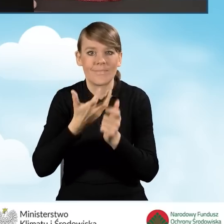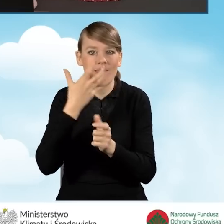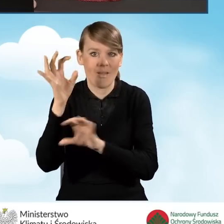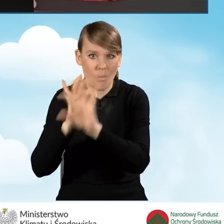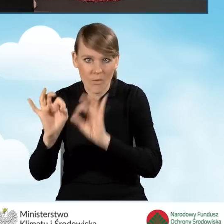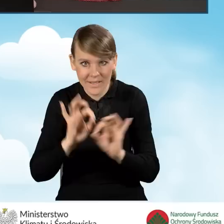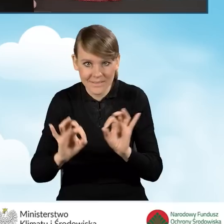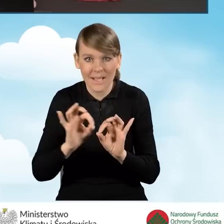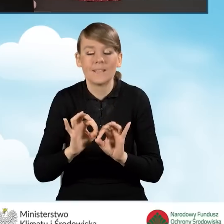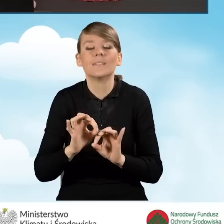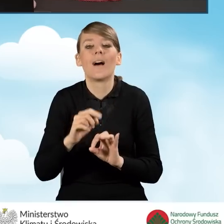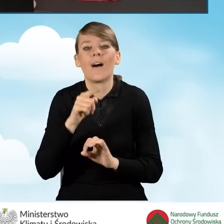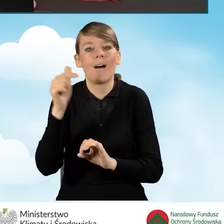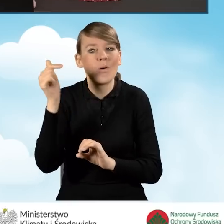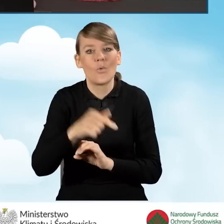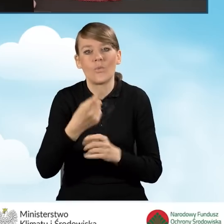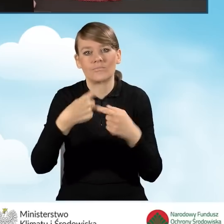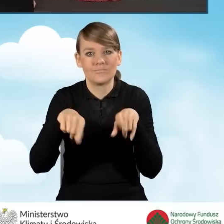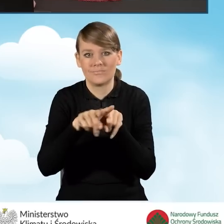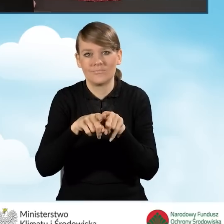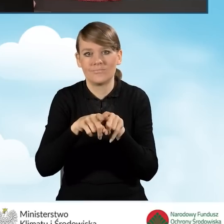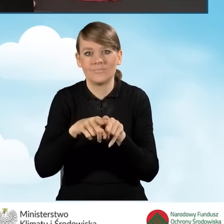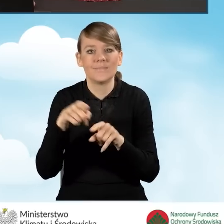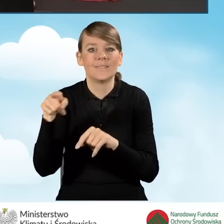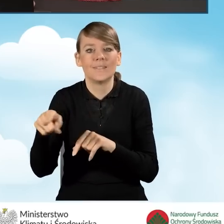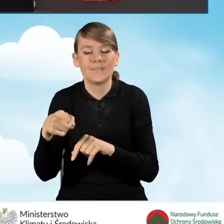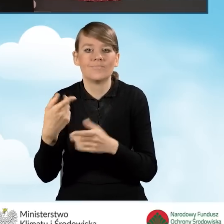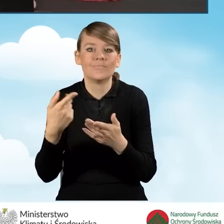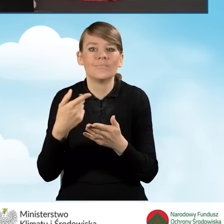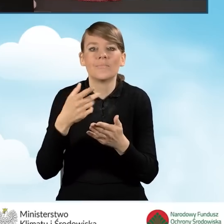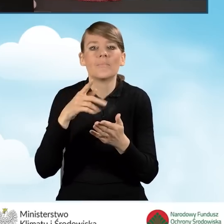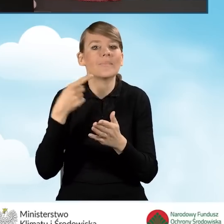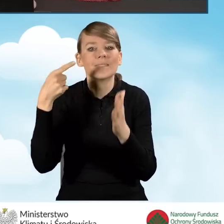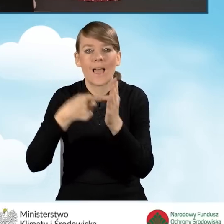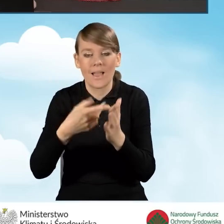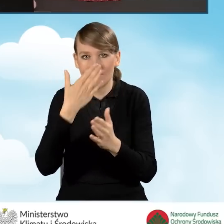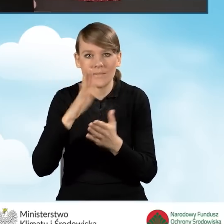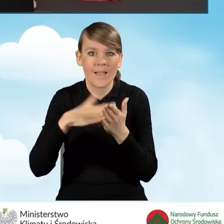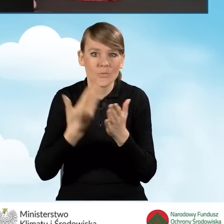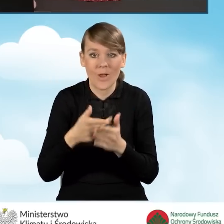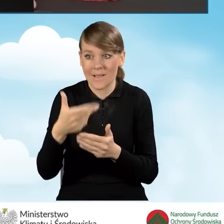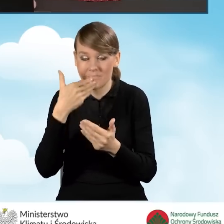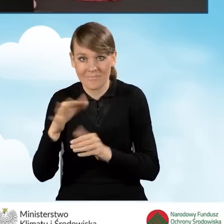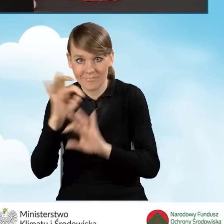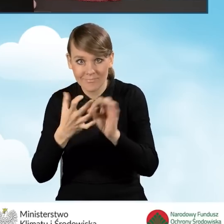w wyniku której osiągnięty zostanie co najmniej jeden ze wskaźników, takich jak zmniejszenie zapotrzebowania na energię użytkową